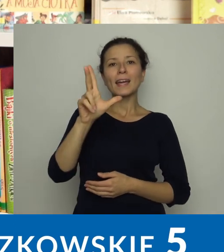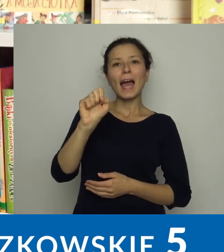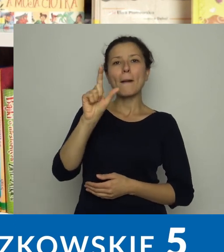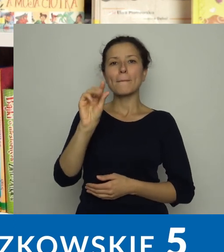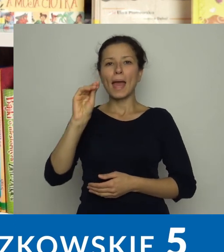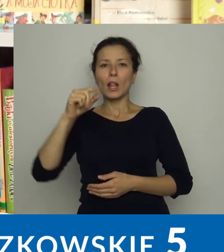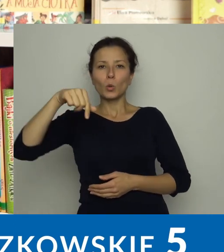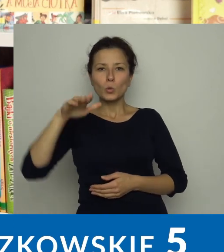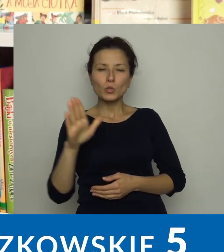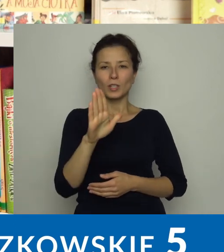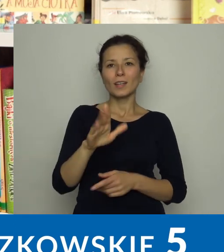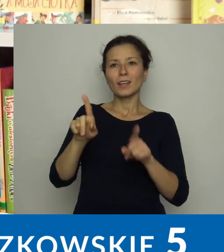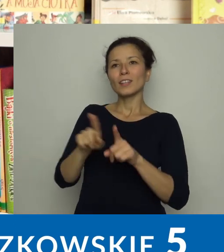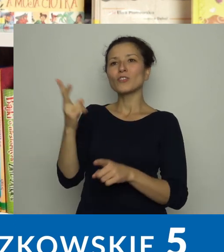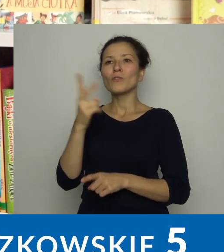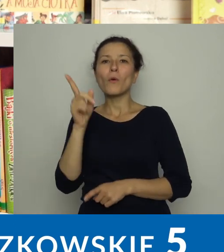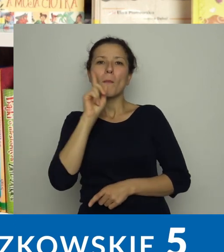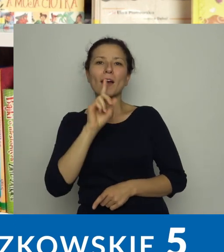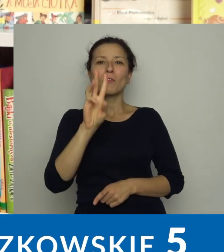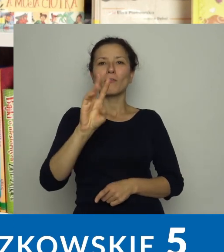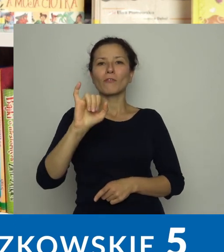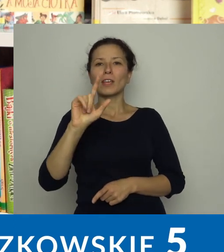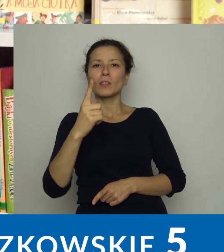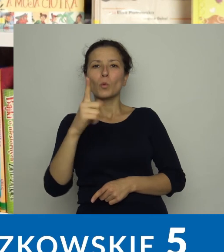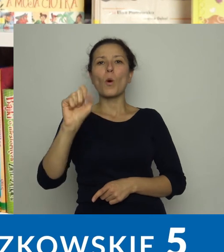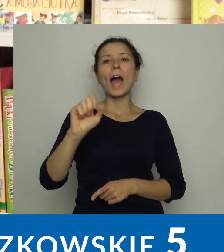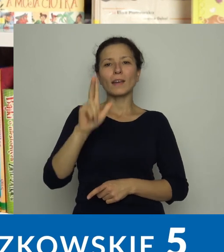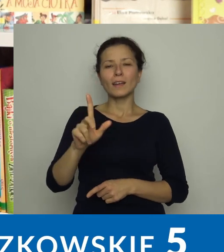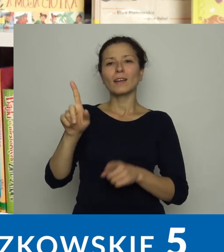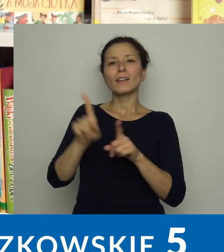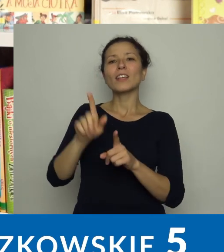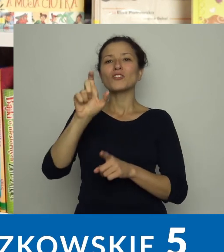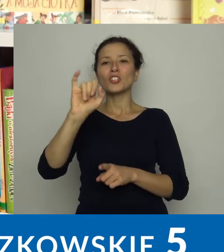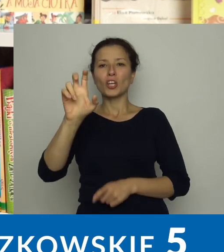Melanię Kapelusz, Wojciecha Widłaka, Waldemara Cichonia.